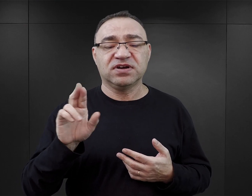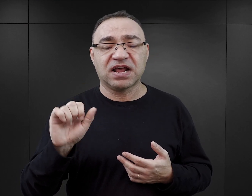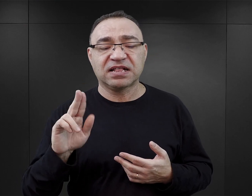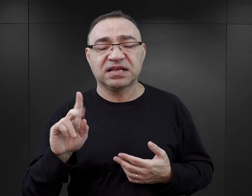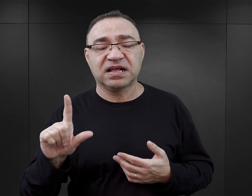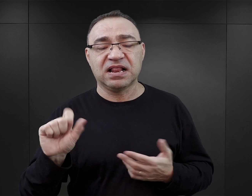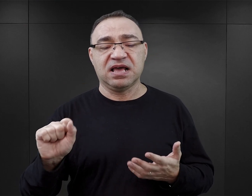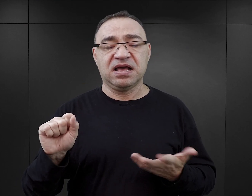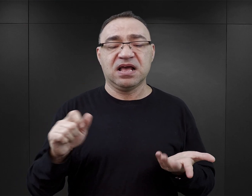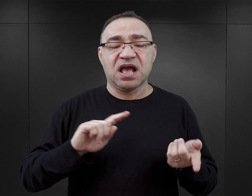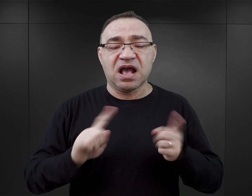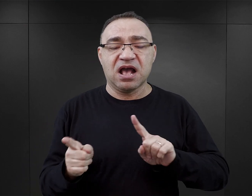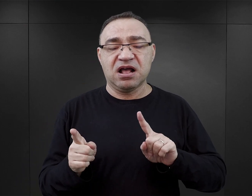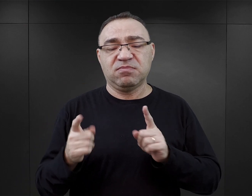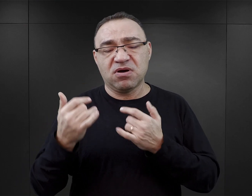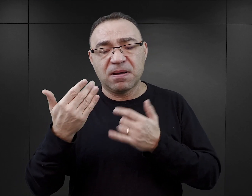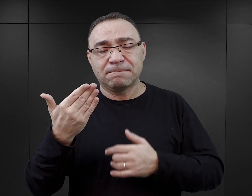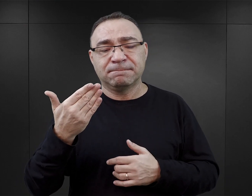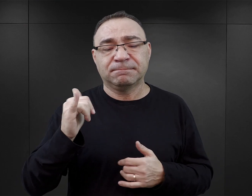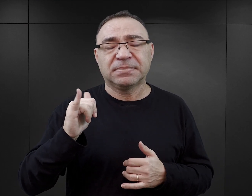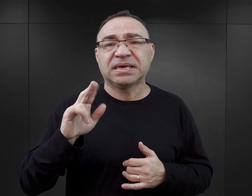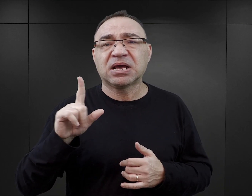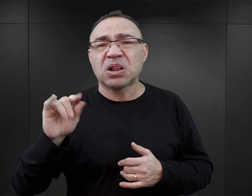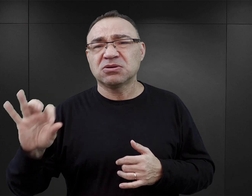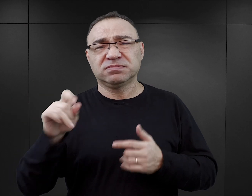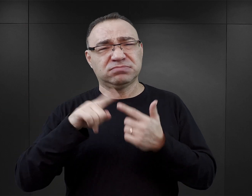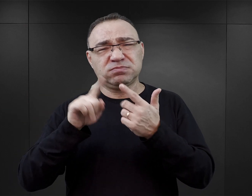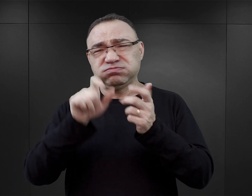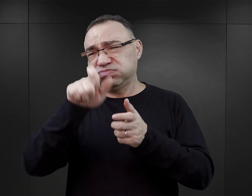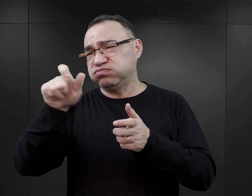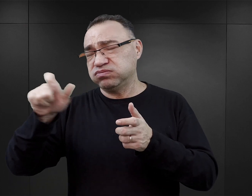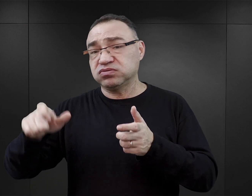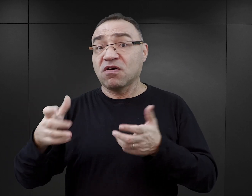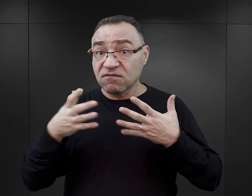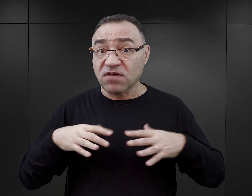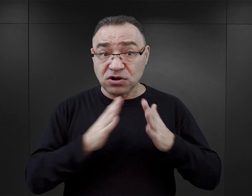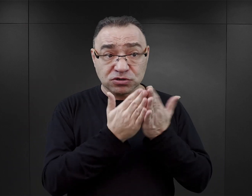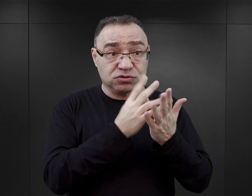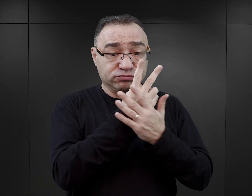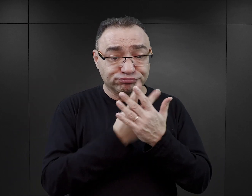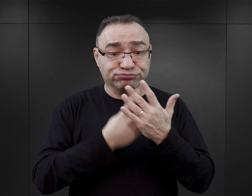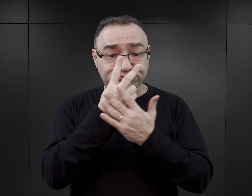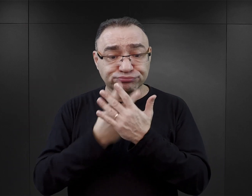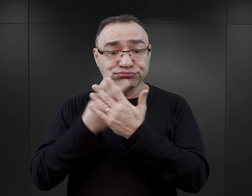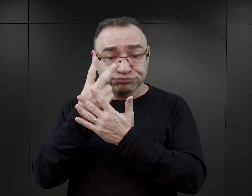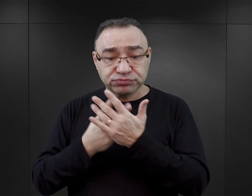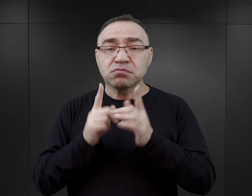O ile się nie mylę, Miklós Nyiszli też napisał w pierwszych latach powojennych. To są bardzo wartościowe pozycje, które rzeczywiście